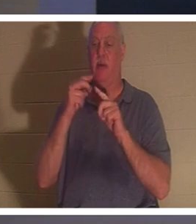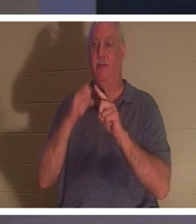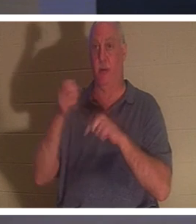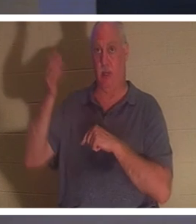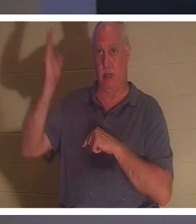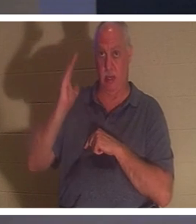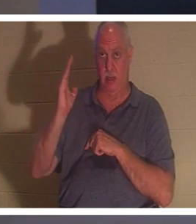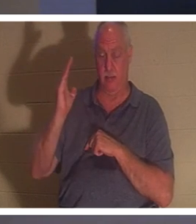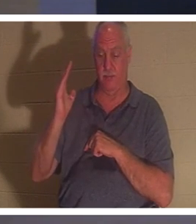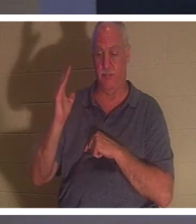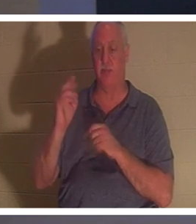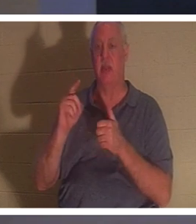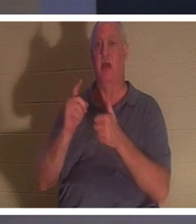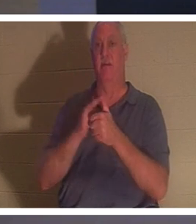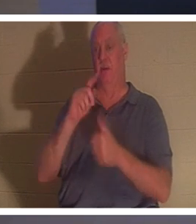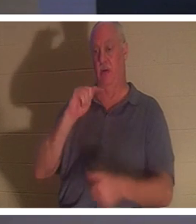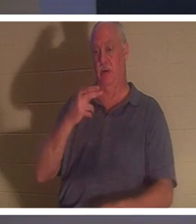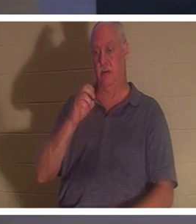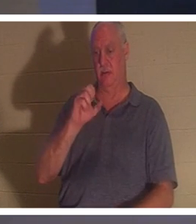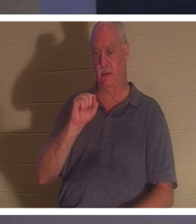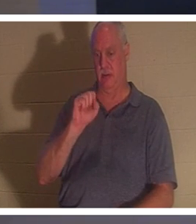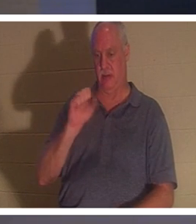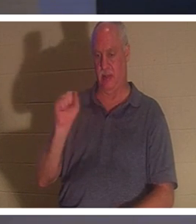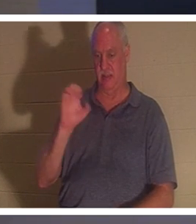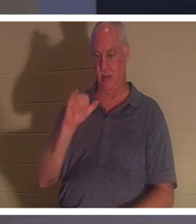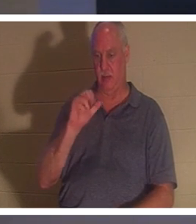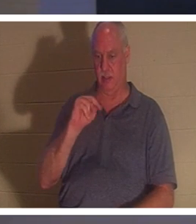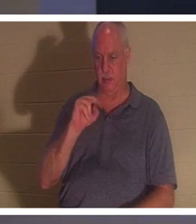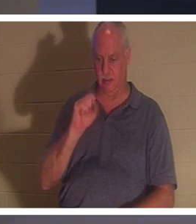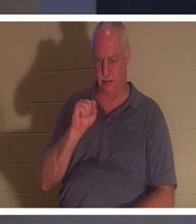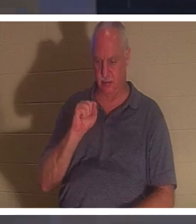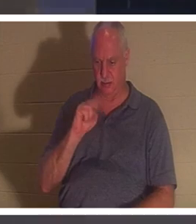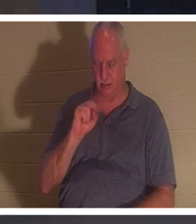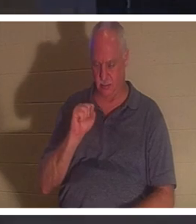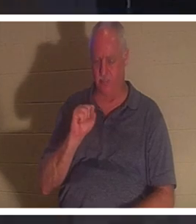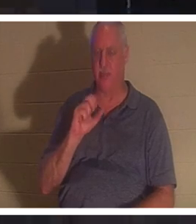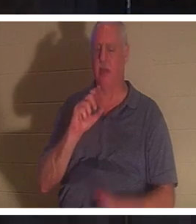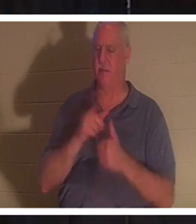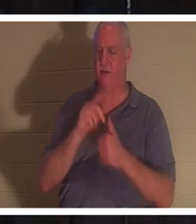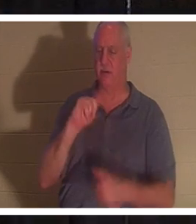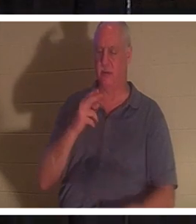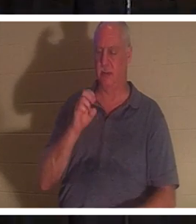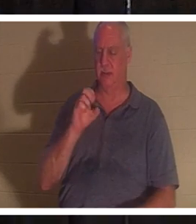데살로니가전서와 나는 이미 조금 언급했습니다. 우리가 예수께서 죽으셨다가